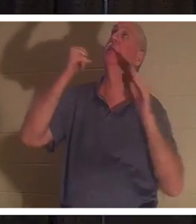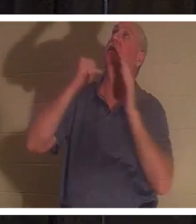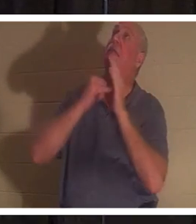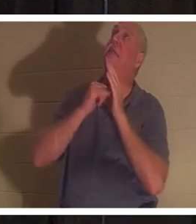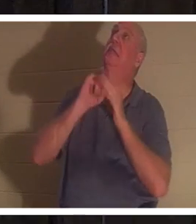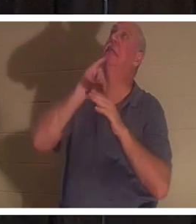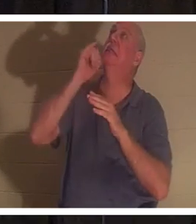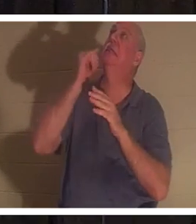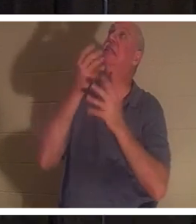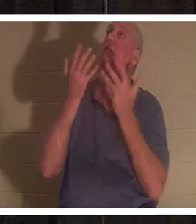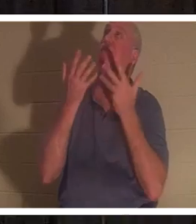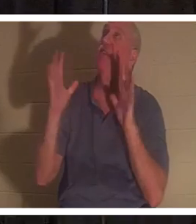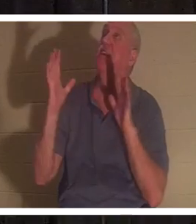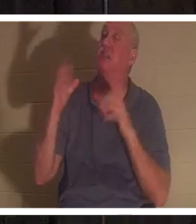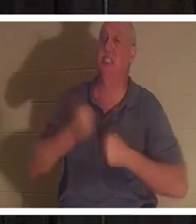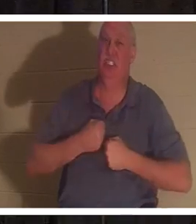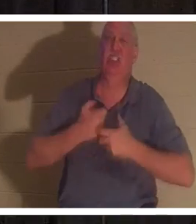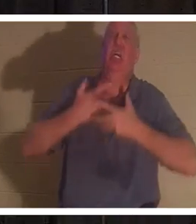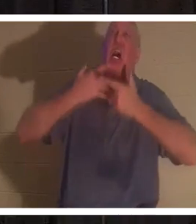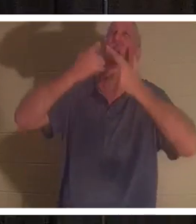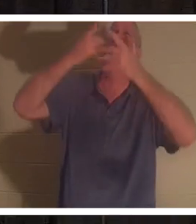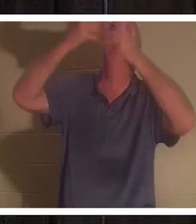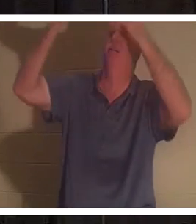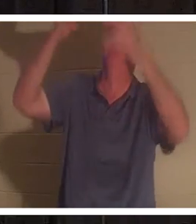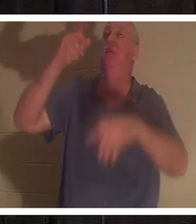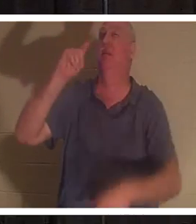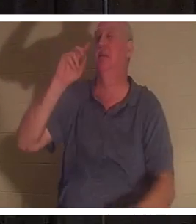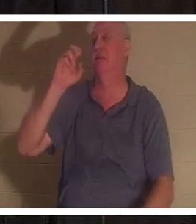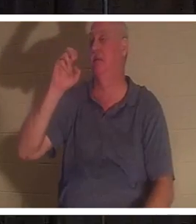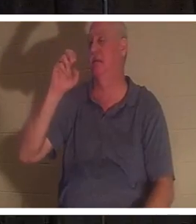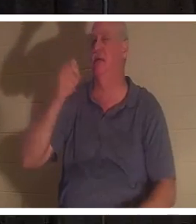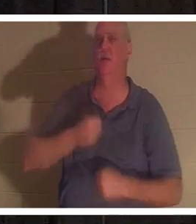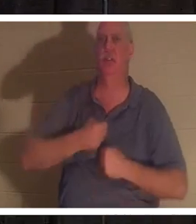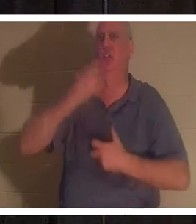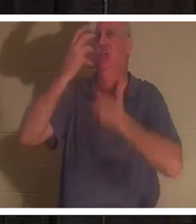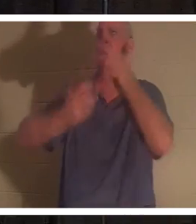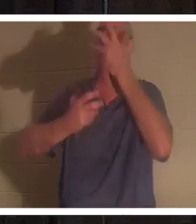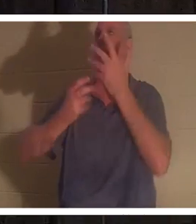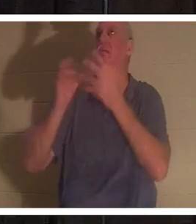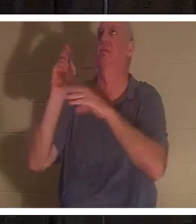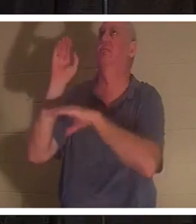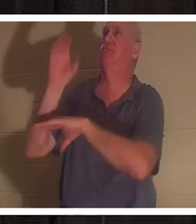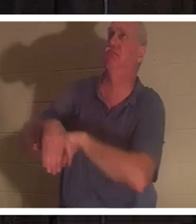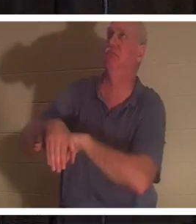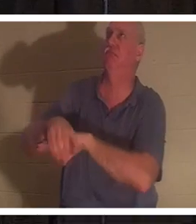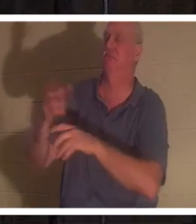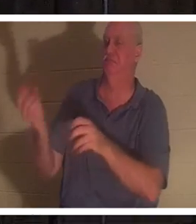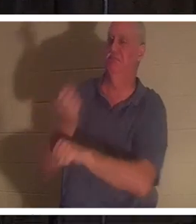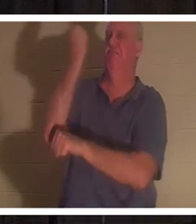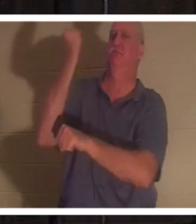vom Kreuz aus. Es war „tetelestai“. Es war ein Triumphschrei. Was bedeutet das? Tetelestai bedeutet